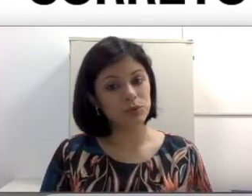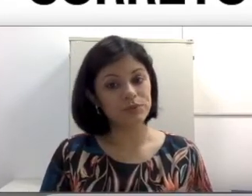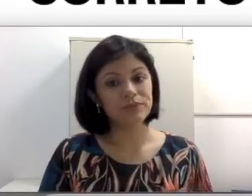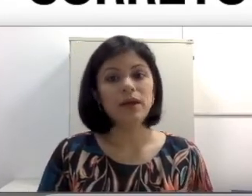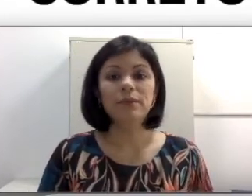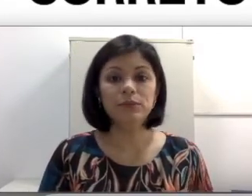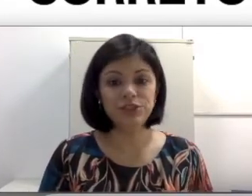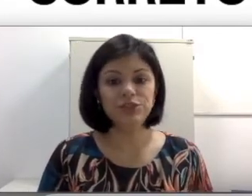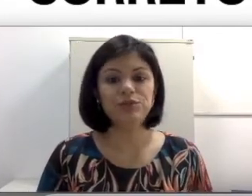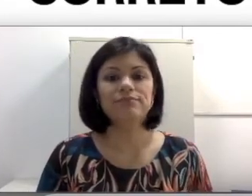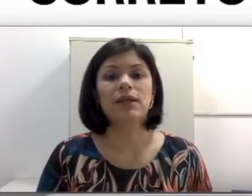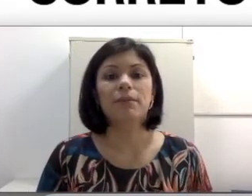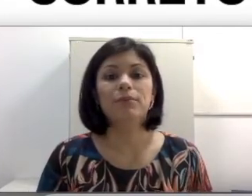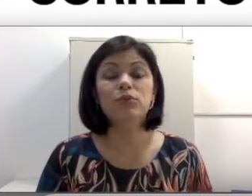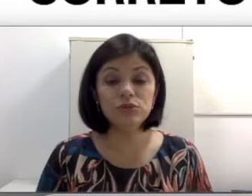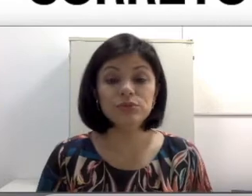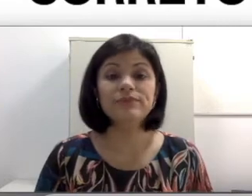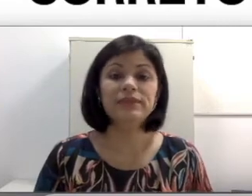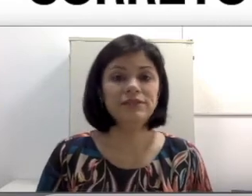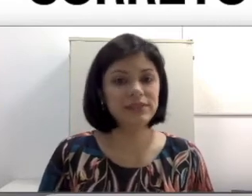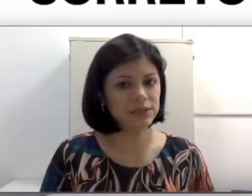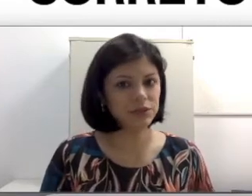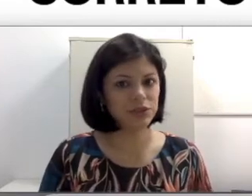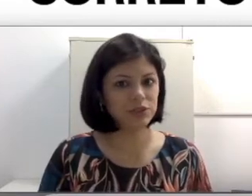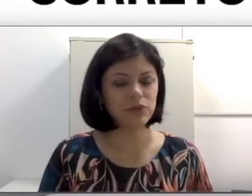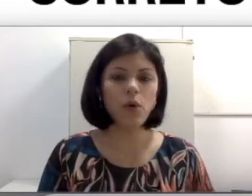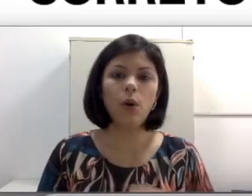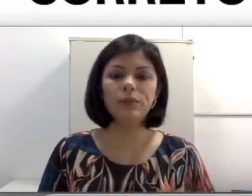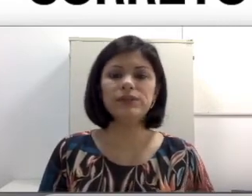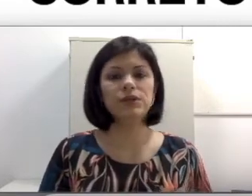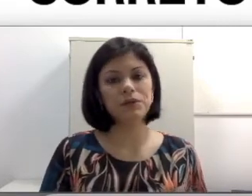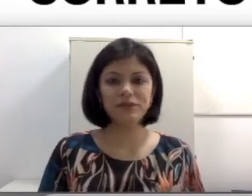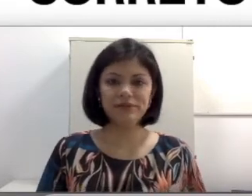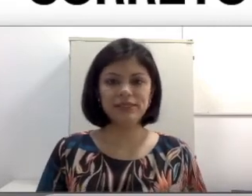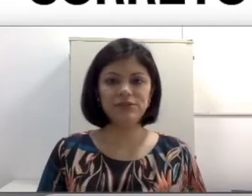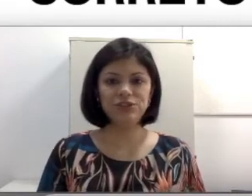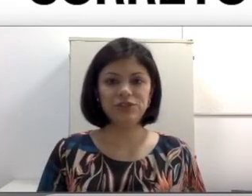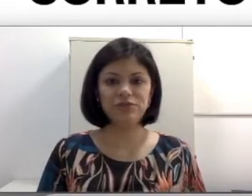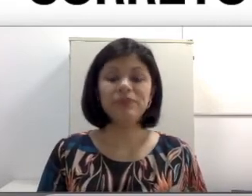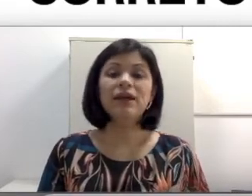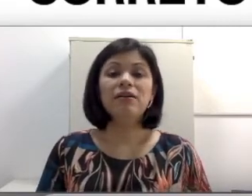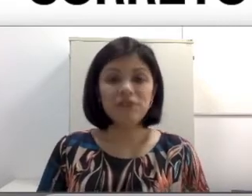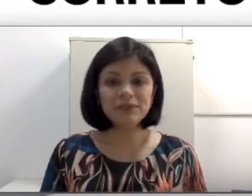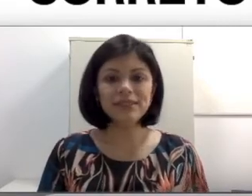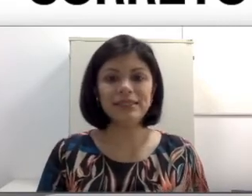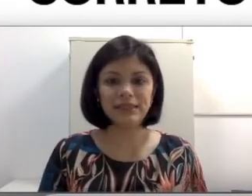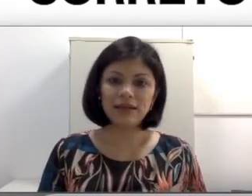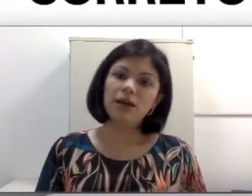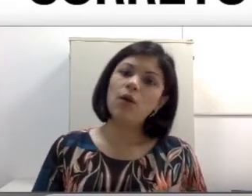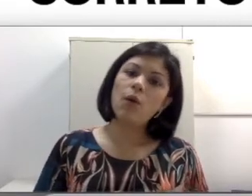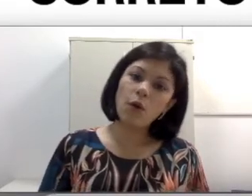Mudinho? Mudo? Deficiente auditivo? Ou só pessoa com deficiência auditiva? Vamos entender